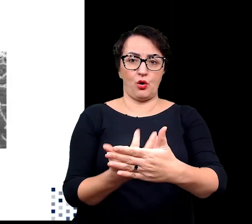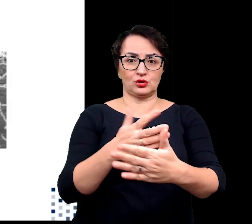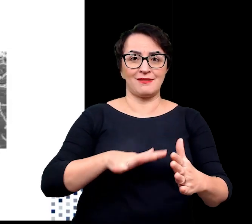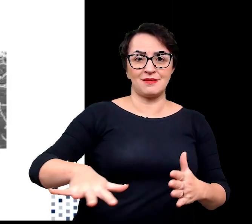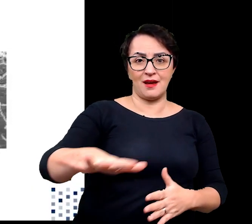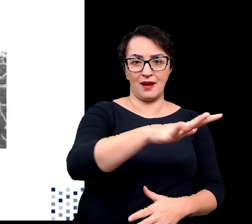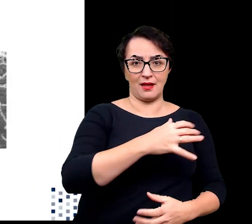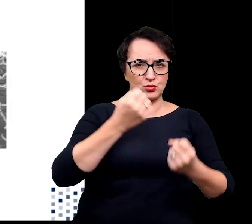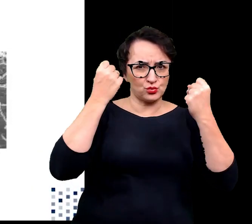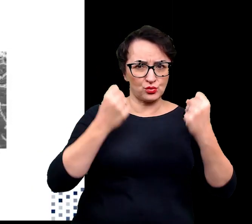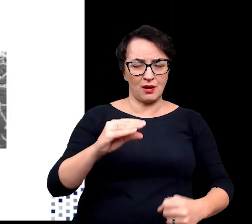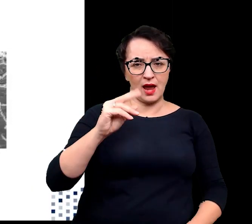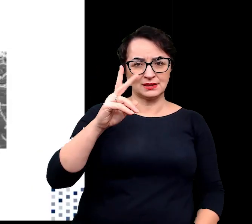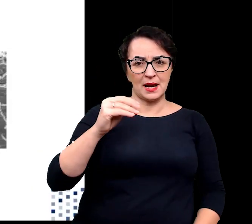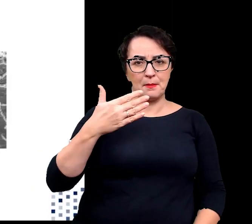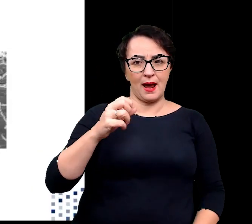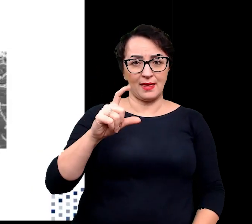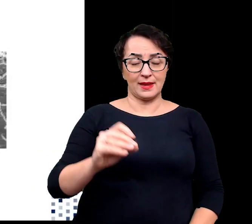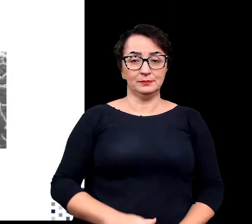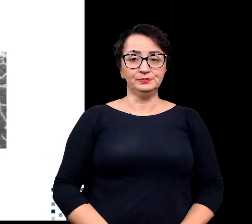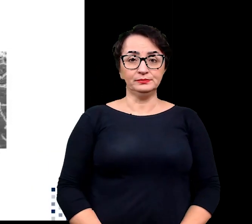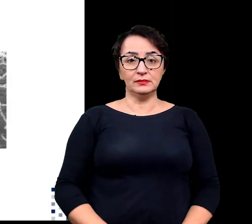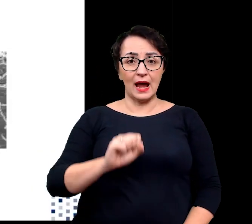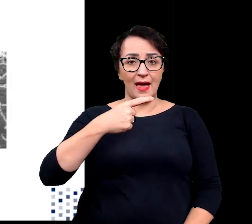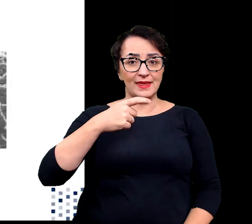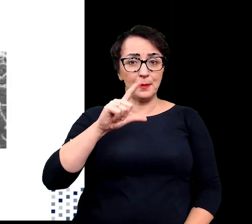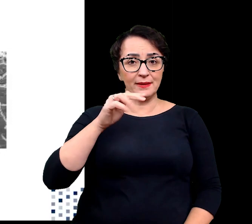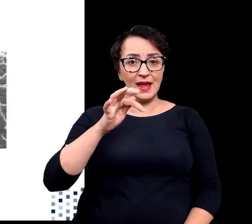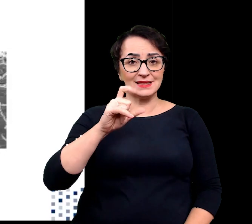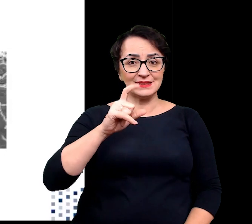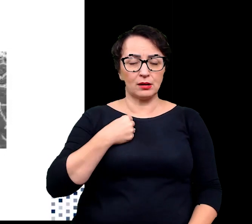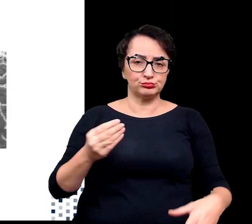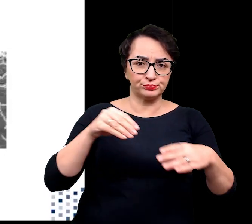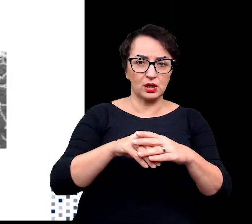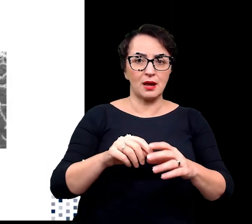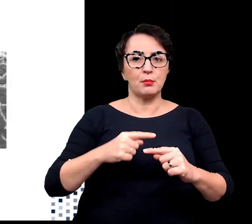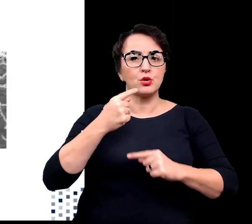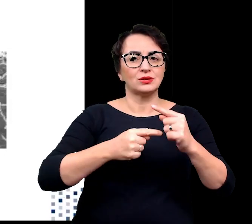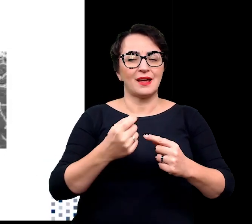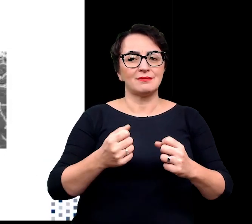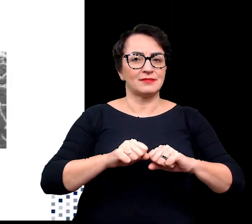Adaptacja to proces dynamiczny związany ze zmianami środowiskowymi zarówno abiotycznymi,